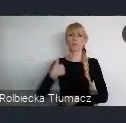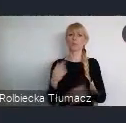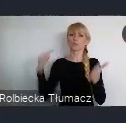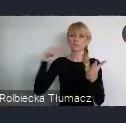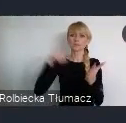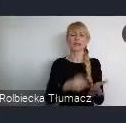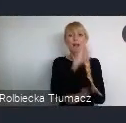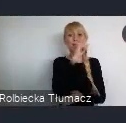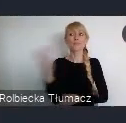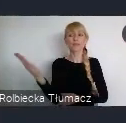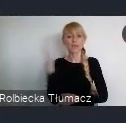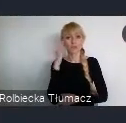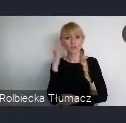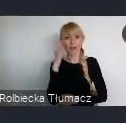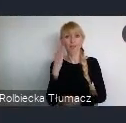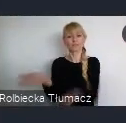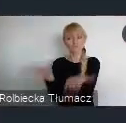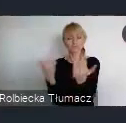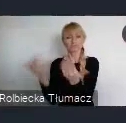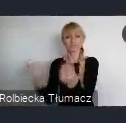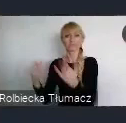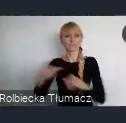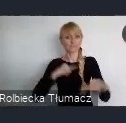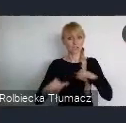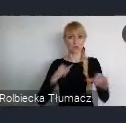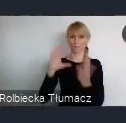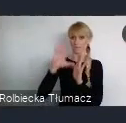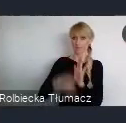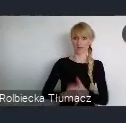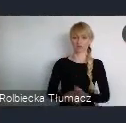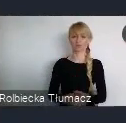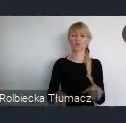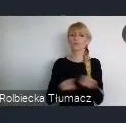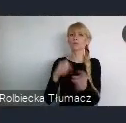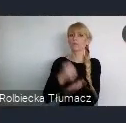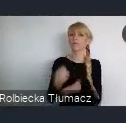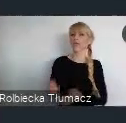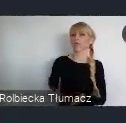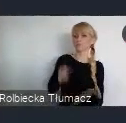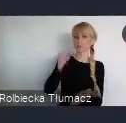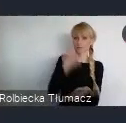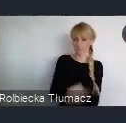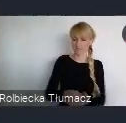Czyli decydowania o kolejności realizacji określonych inwestycji. Czyli jeżeli jest jakaś potrzeba, możemy ja zgłosić.